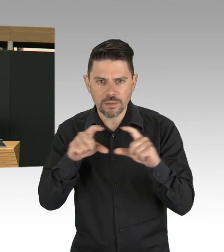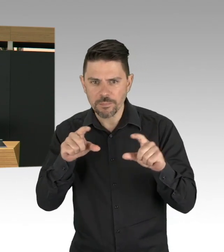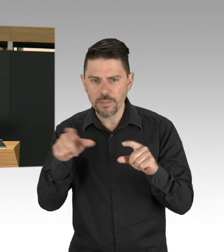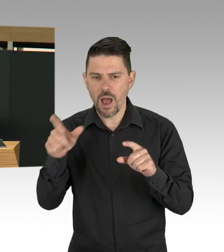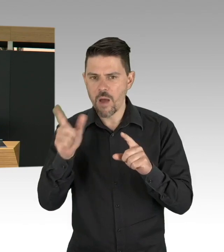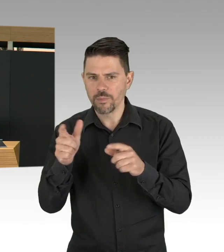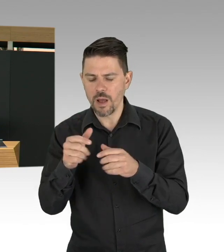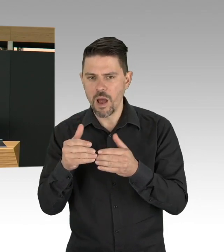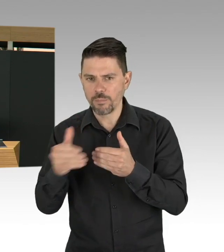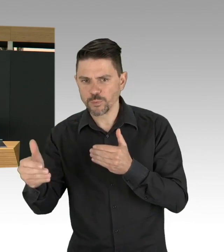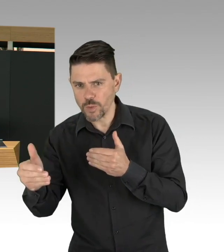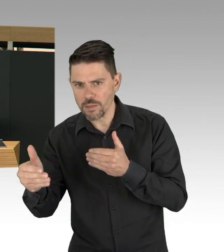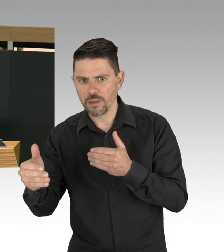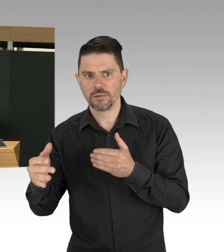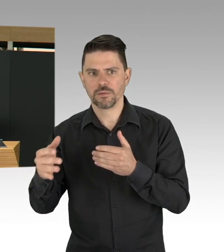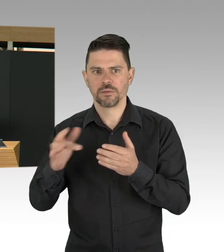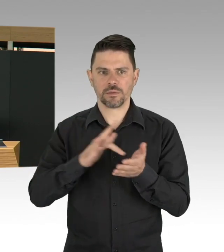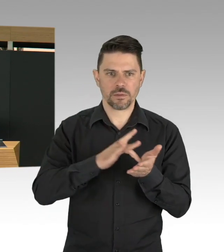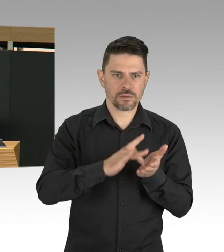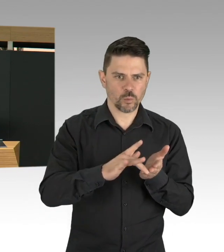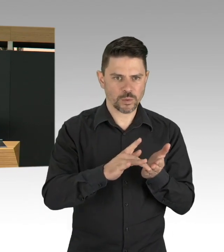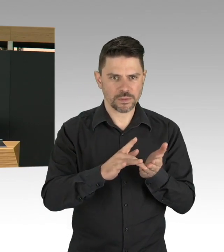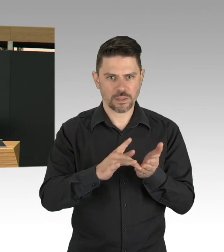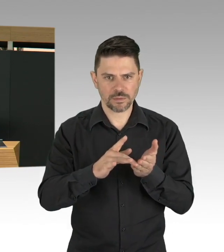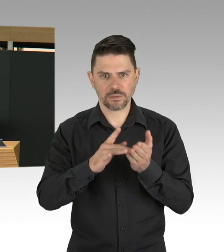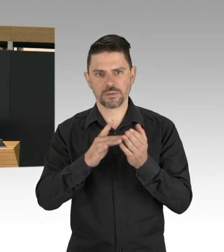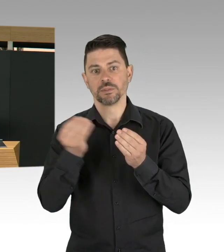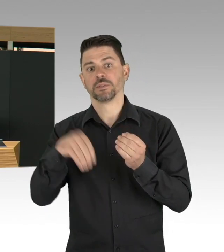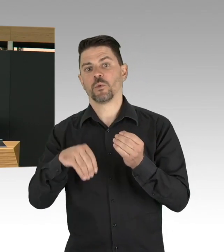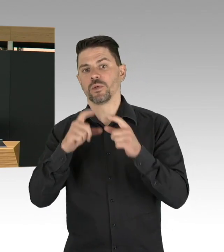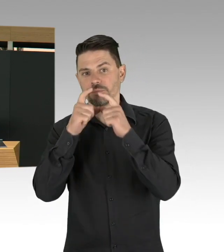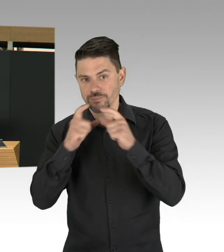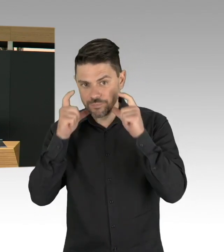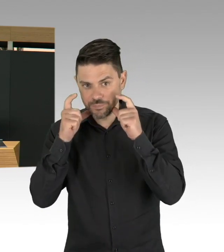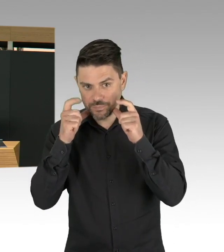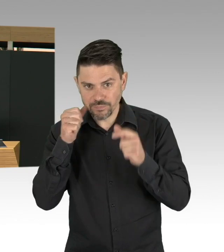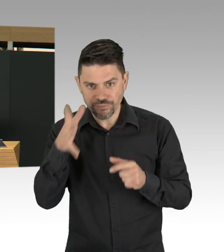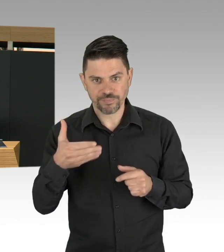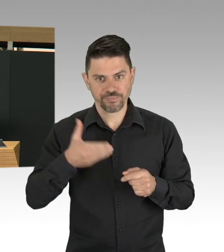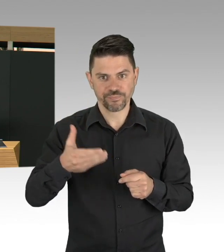unter neuen Bedingungen muss auch geübt sein, das haben wir in den letzten Tagen und Wochen miteinander gelernt,